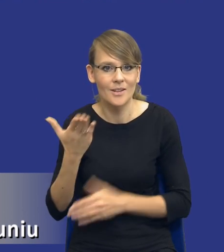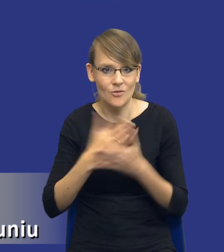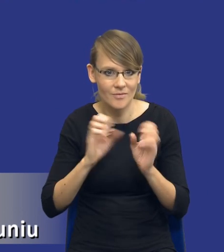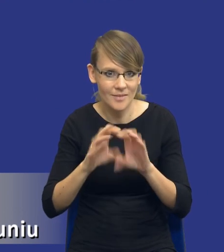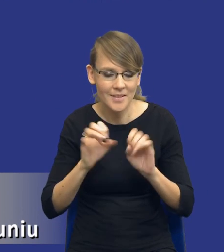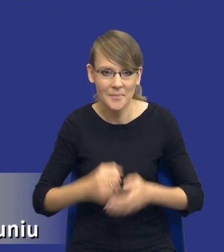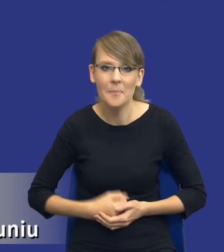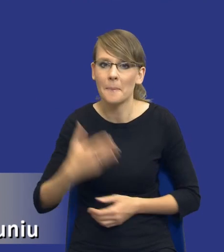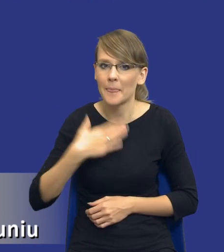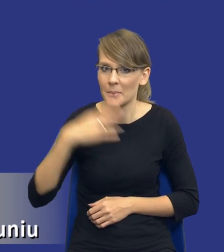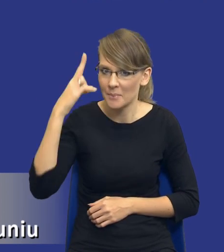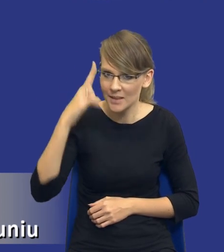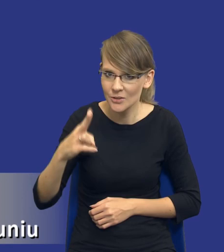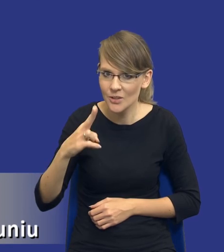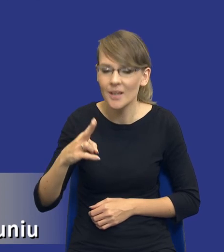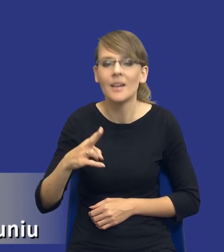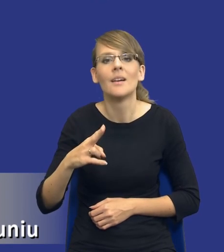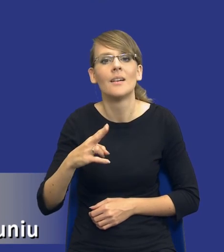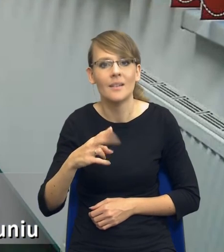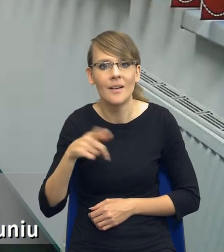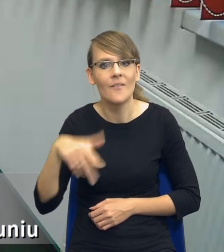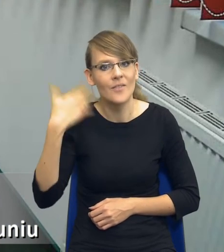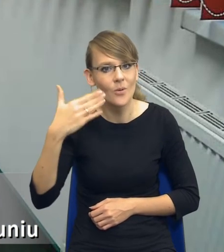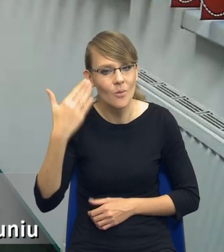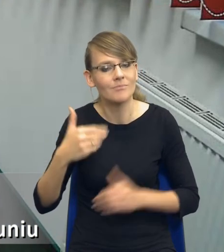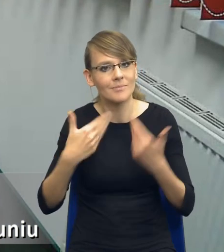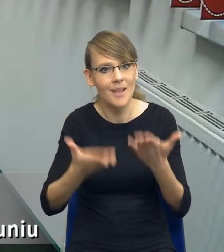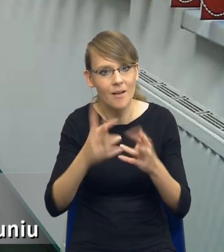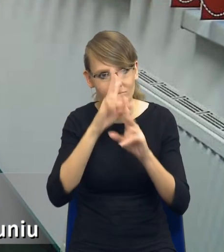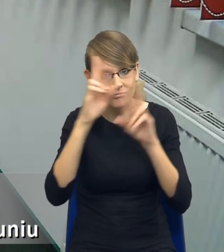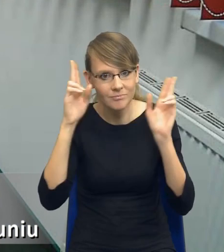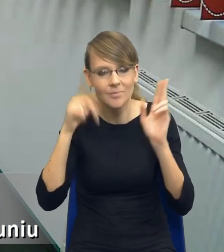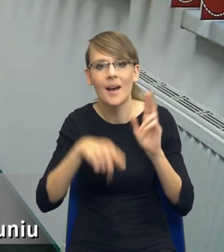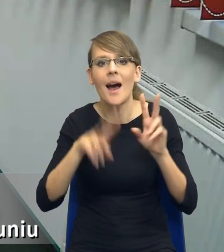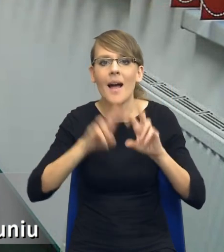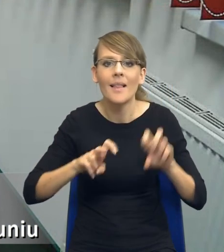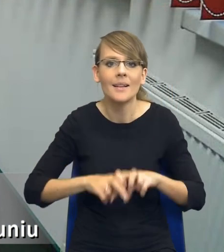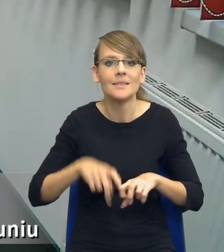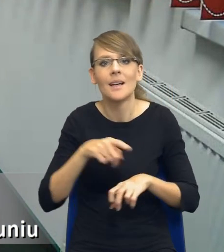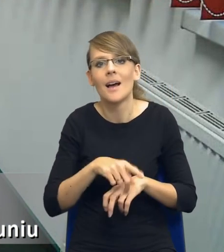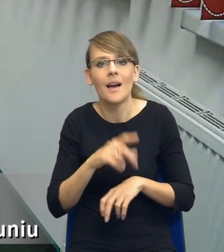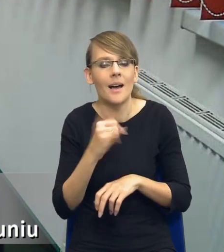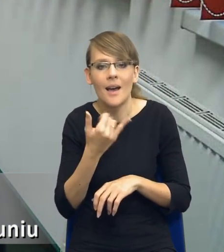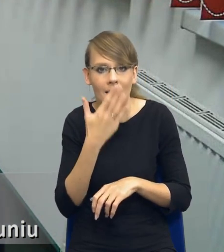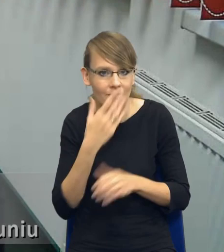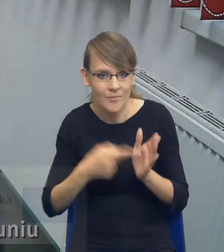Mam nadzieję, że dało ten wykład Państwu jakieś rozeznanie, jak ta analiza będzie wymagała, jeszcze raz bardzo dziękuję.